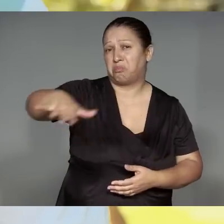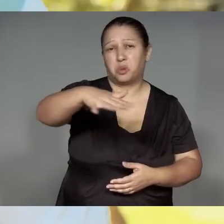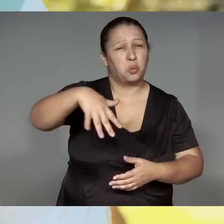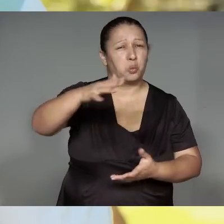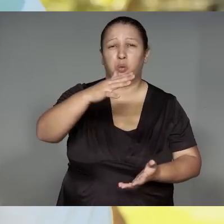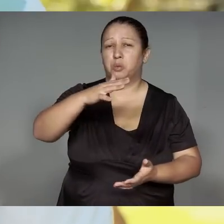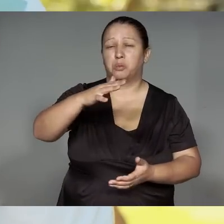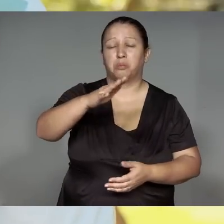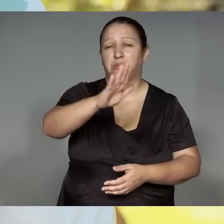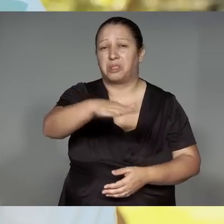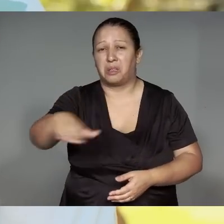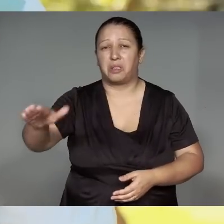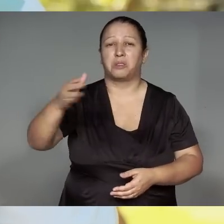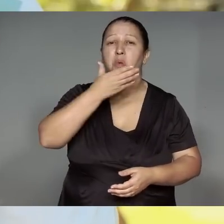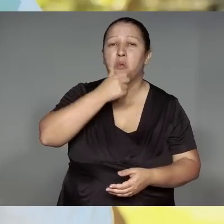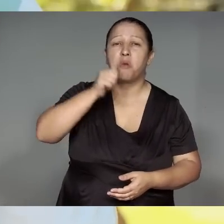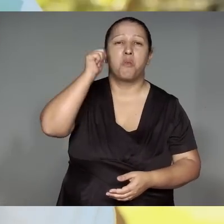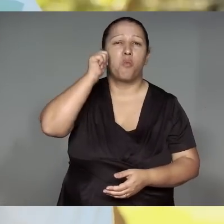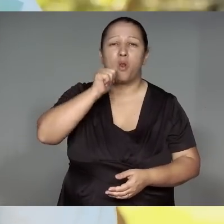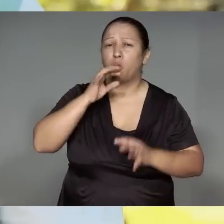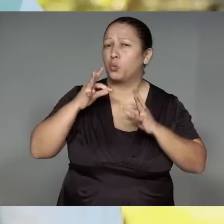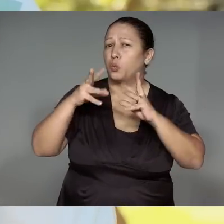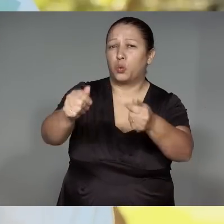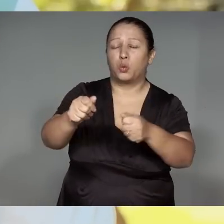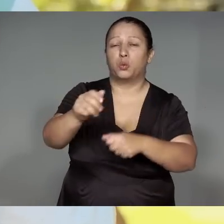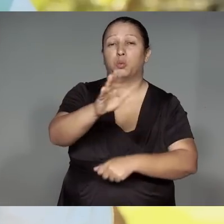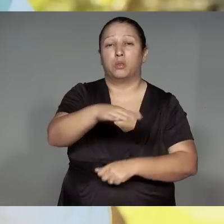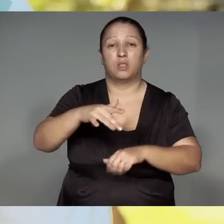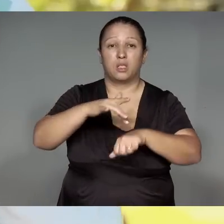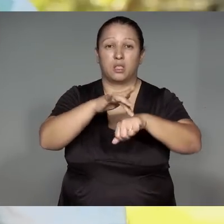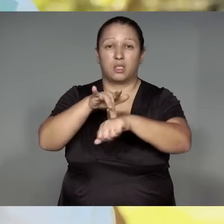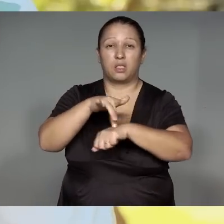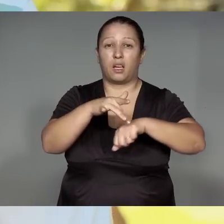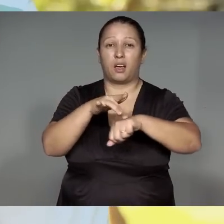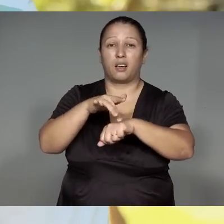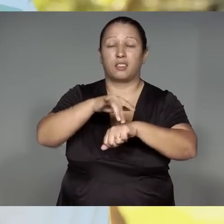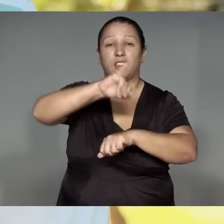Wetep, morahajra mu͂e, akwama’e͂, kuja͂, kunu’u͂met amomen